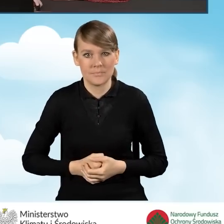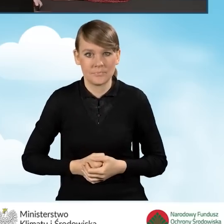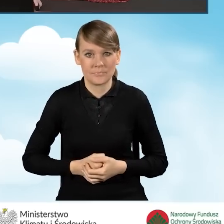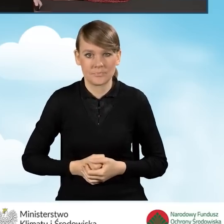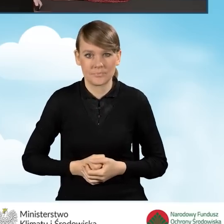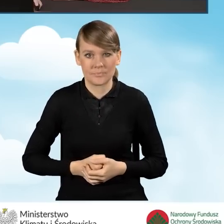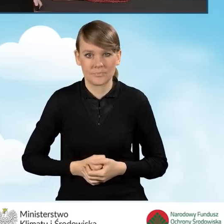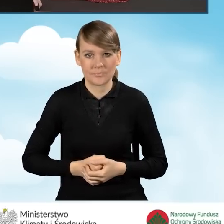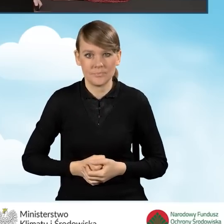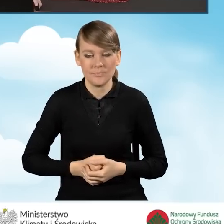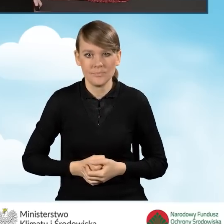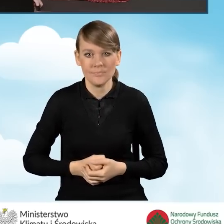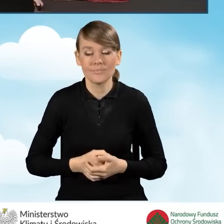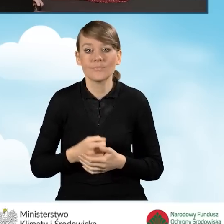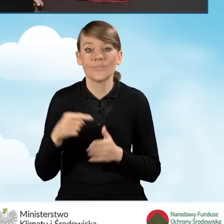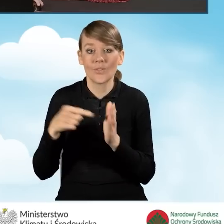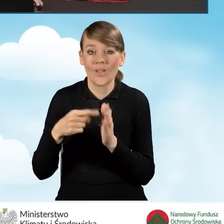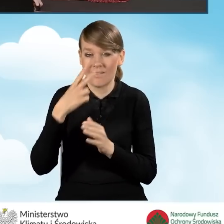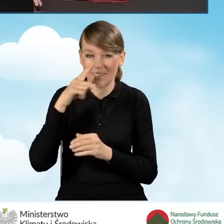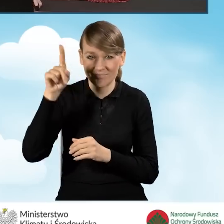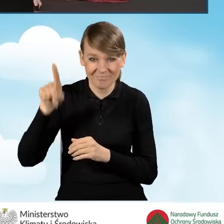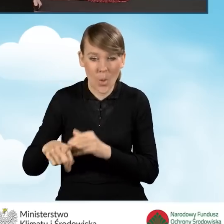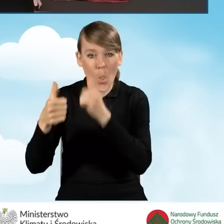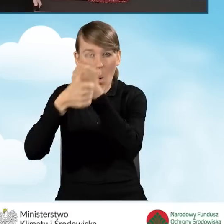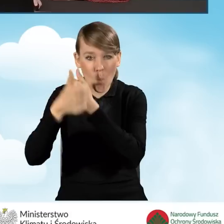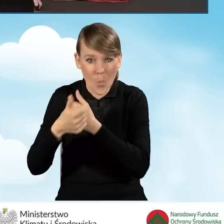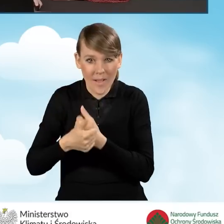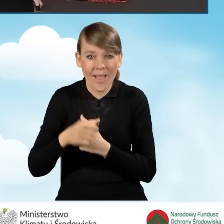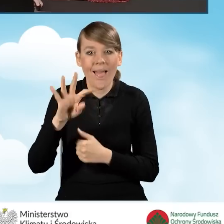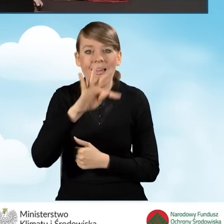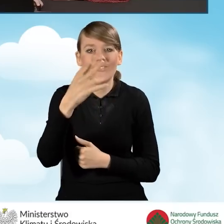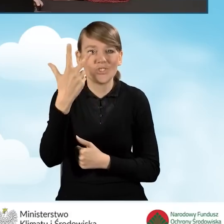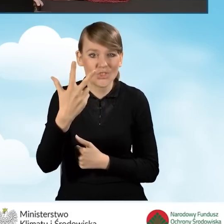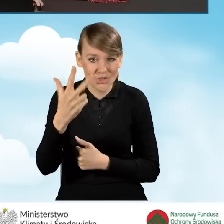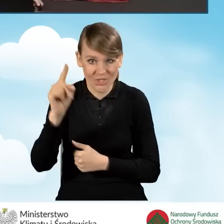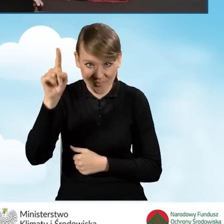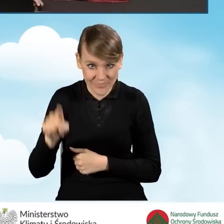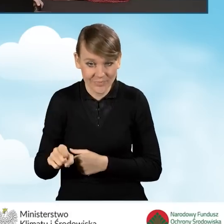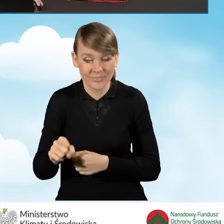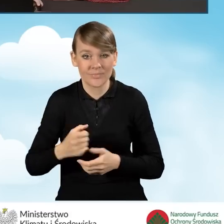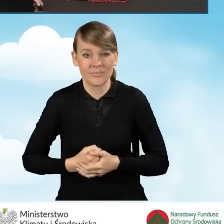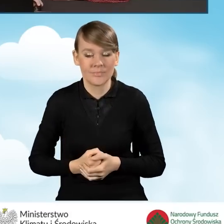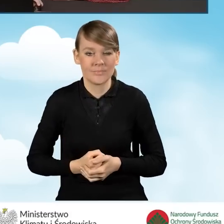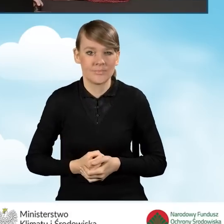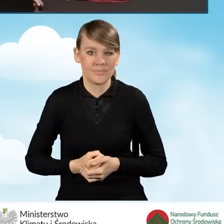Te wszystkie, te dokumenty, które są tutaj wypisane w polu F3 można,